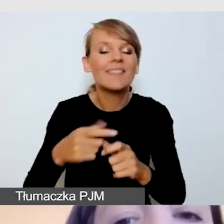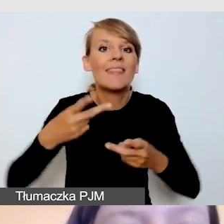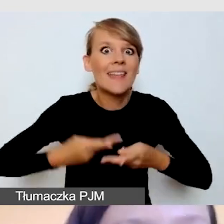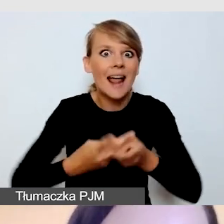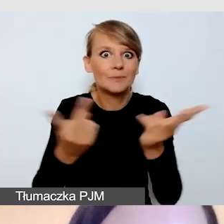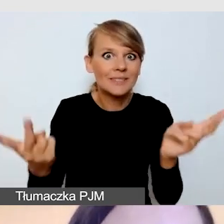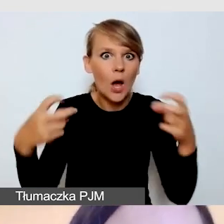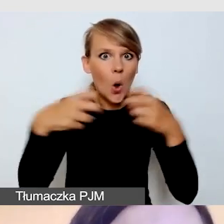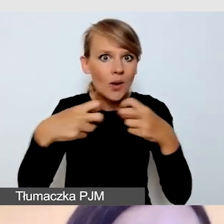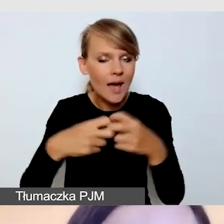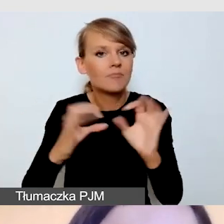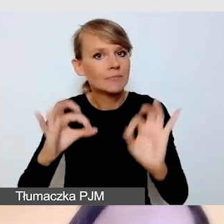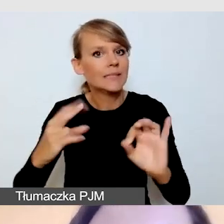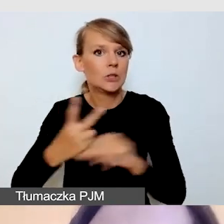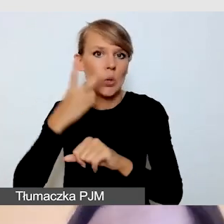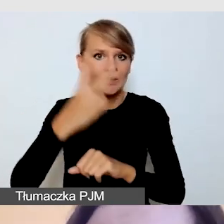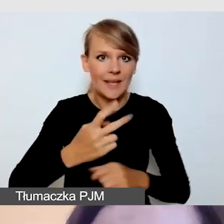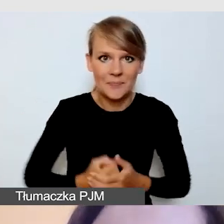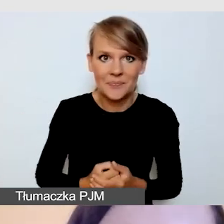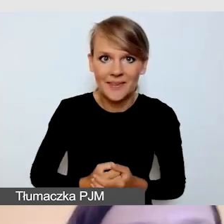Nie poprowadzę tego spotkania samodzielnie,